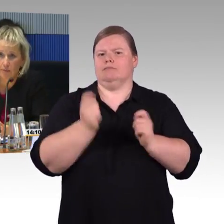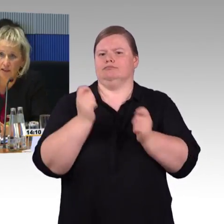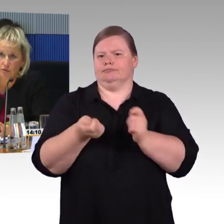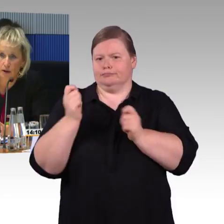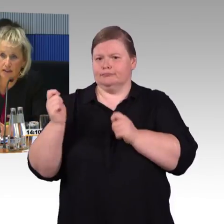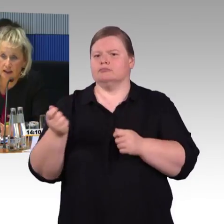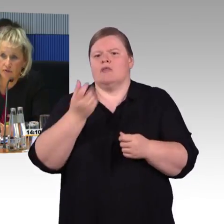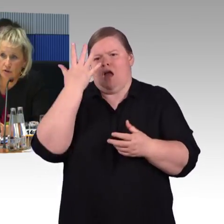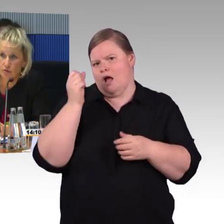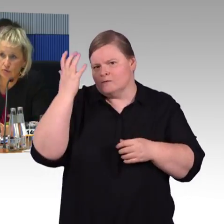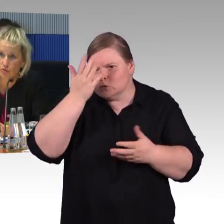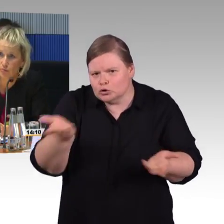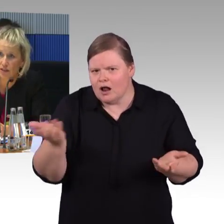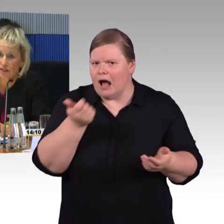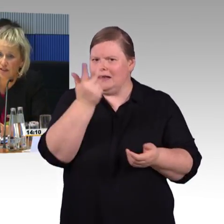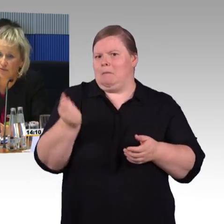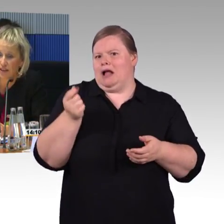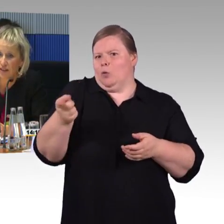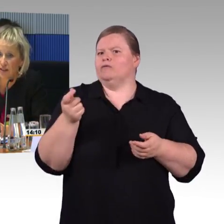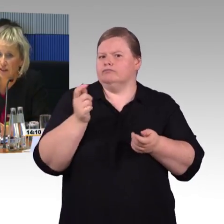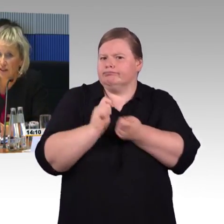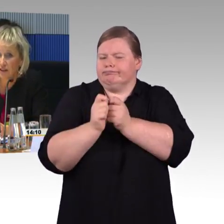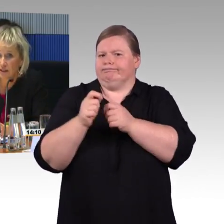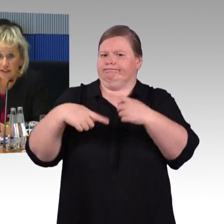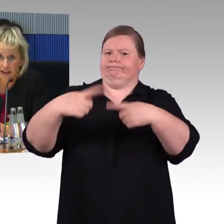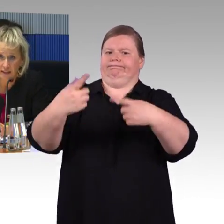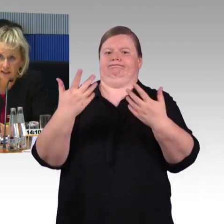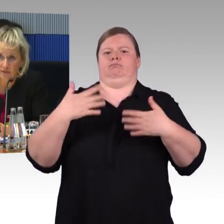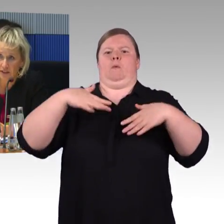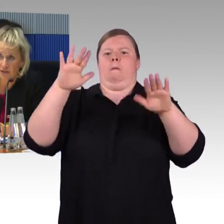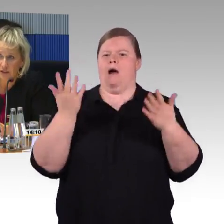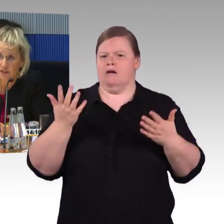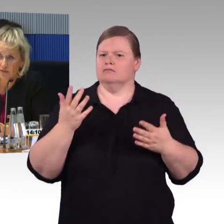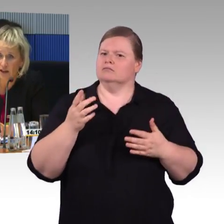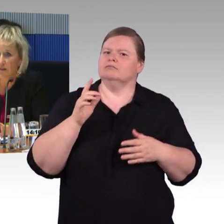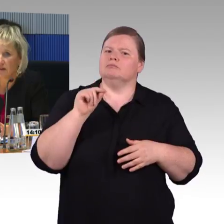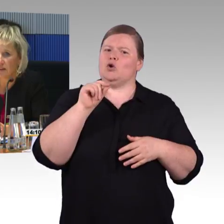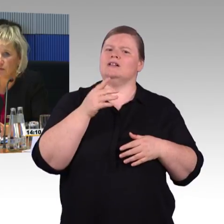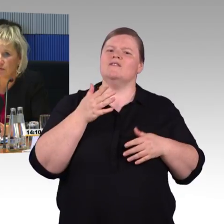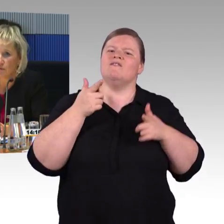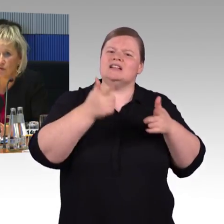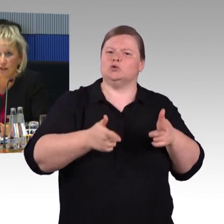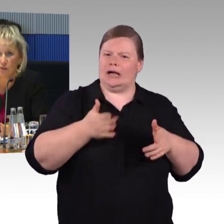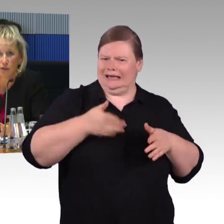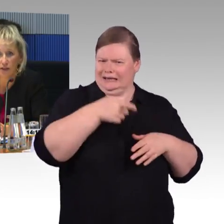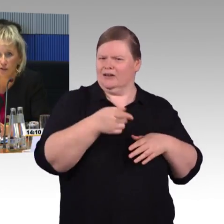Die Arbeitsgruppe hat die Anforderungen zum ICE 4 ins Lastenheft definiert. Wir hatten 2012 ein sogenanntes